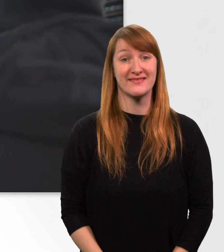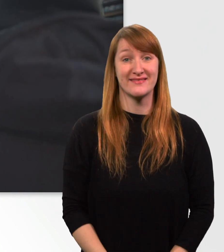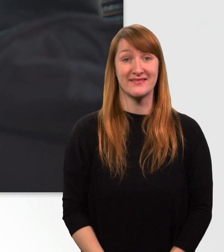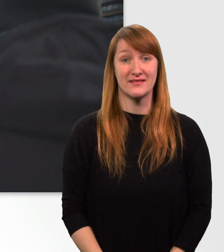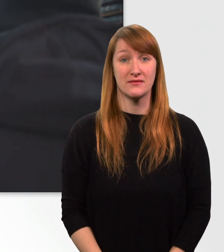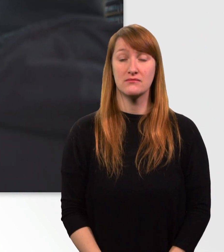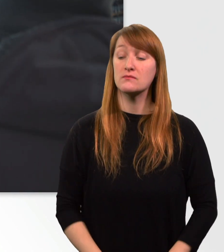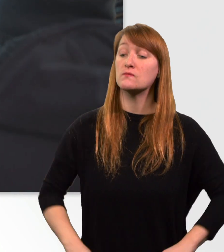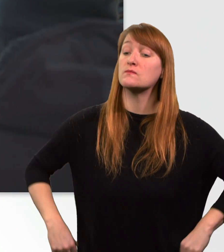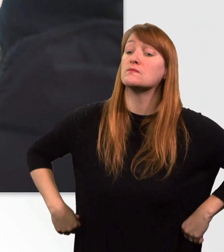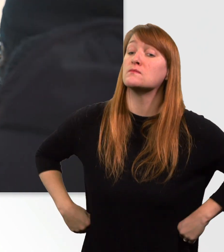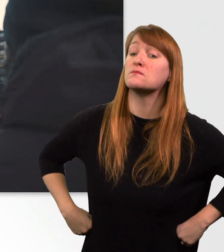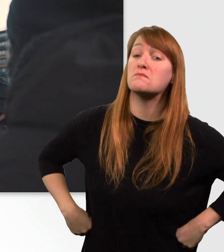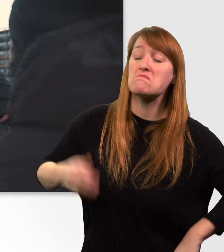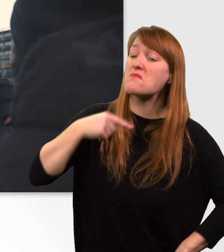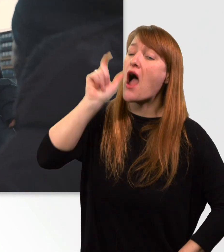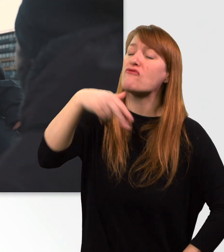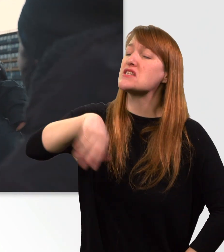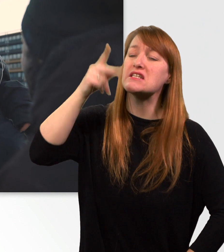Ich hatte Sie nicht richtig verstanden. Haben Sie ein Problem?